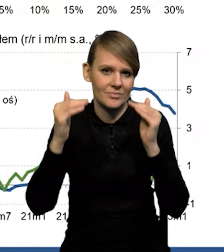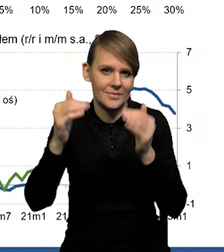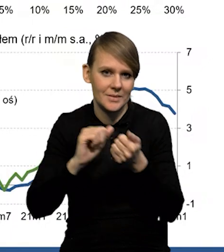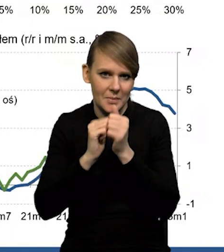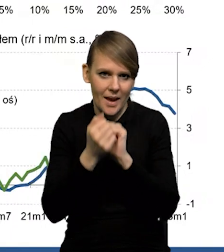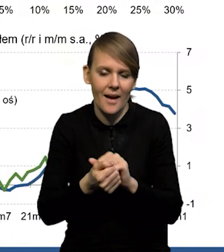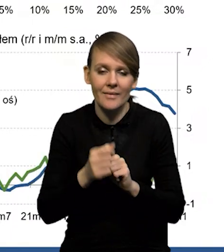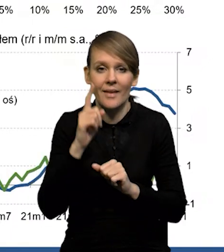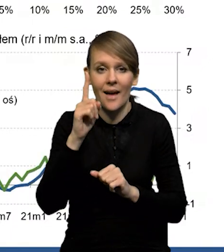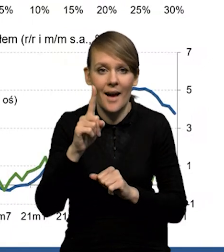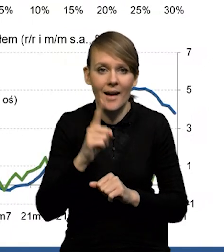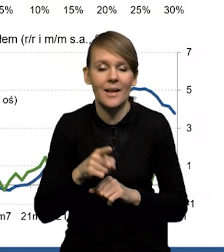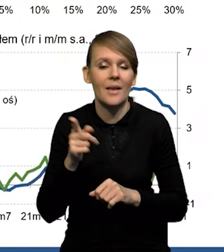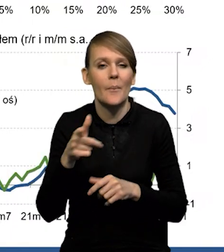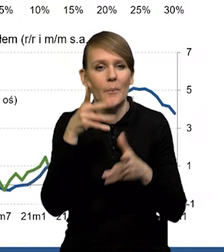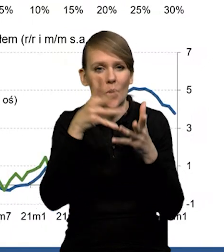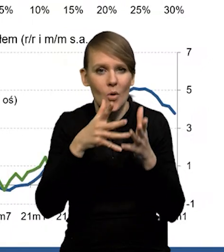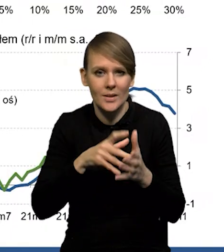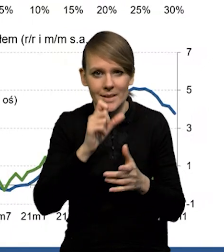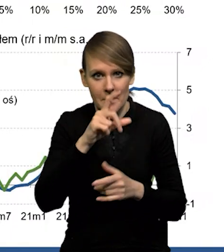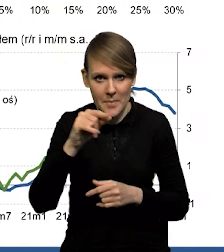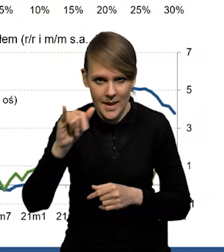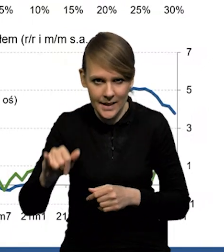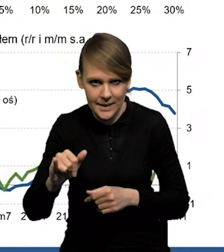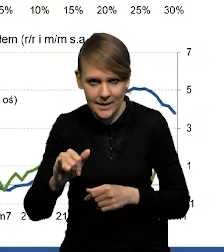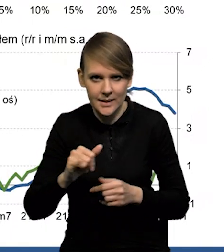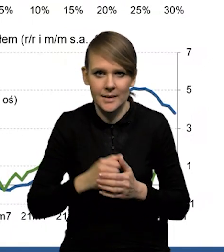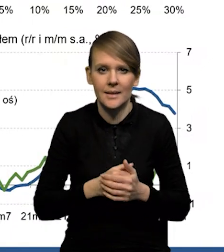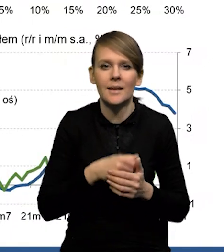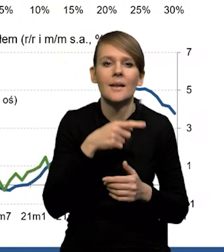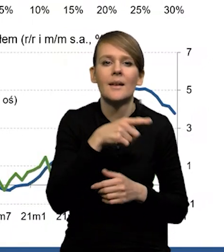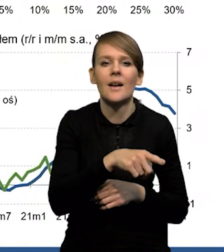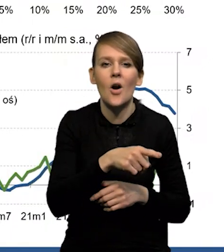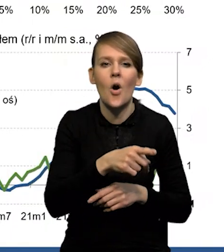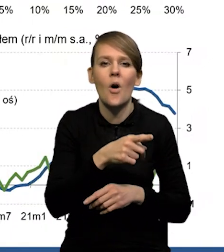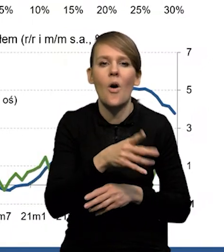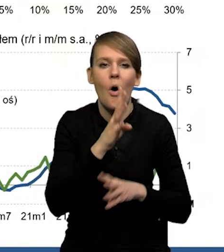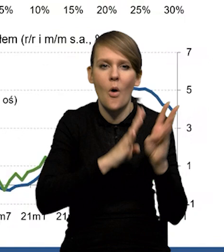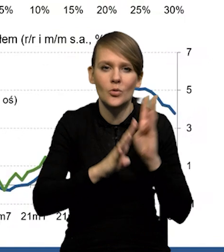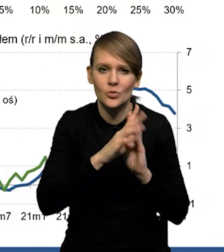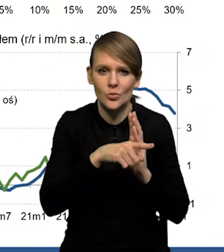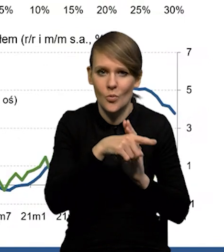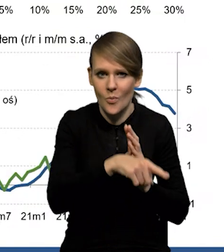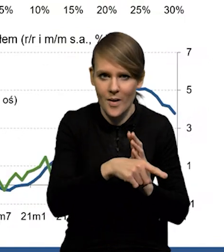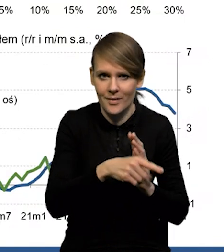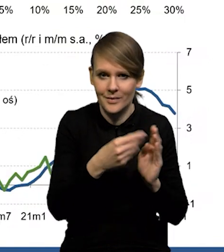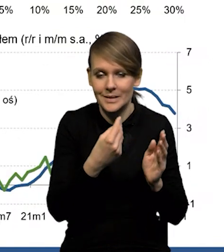No, ale z kolei już jeśli chodzi o prognozowanie CPI, czyli cen konsumenta przez firmy, to jakby wzrósł,